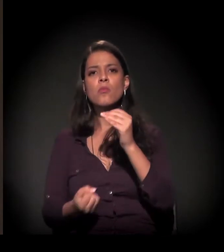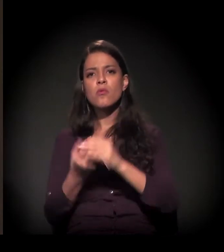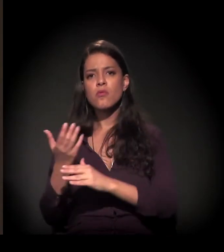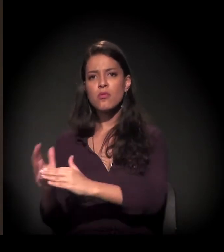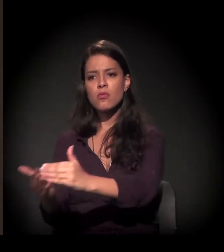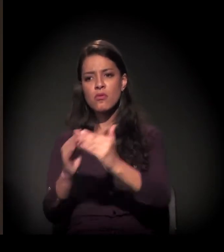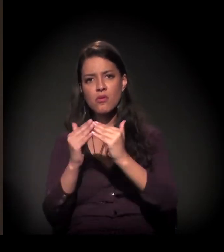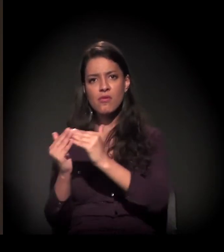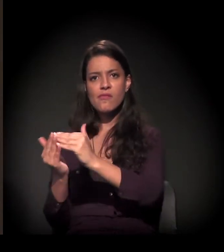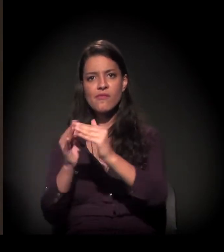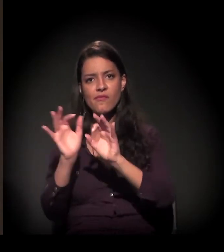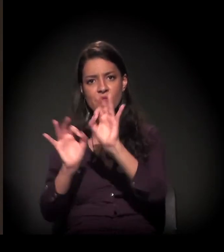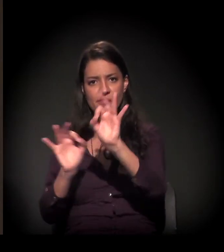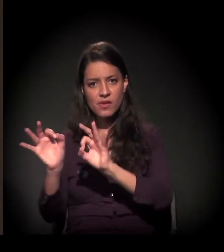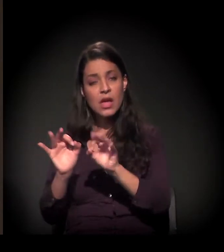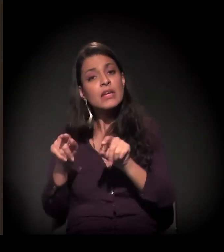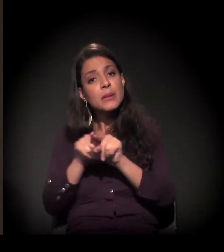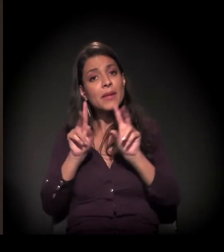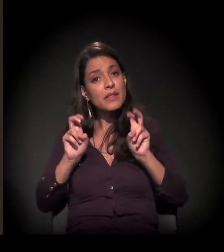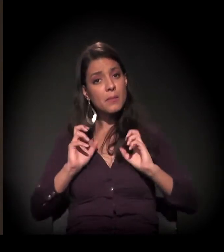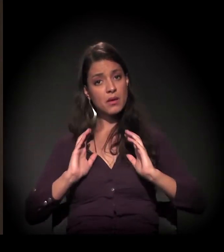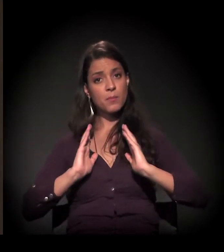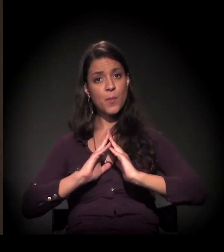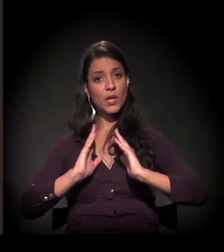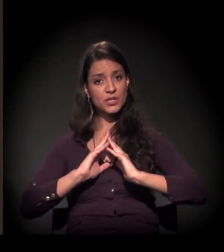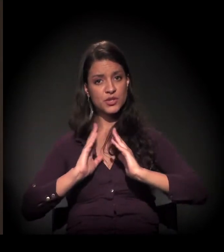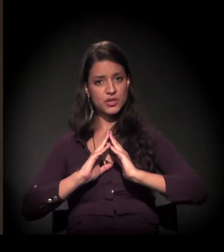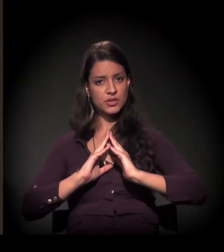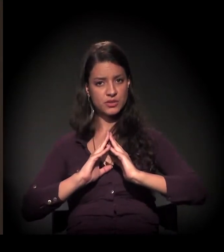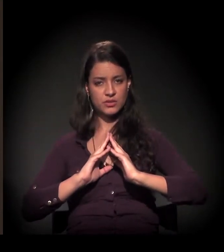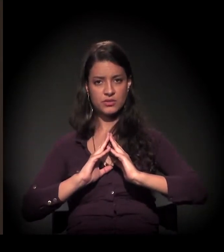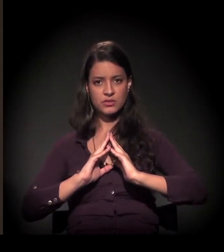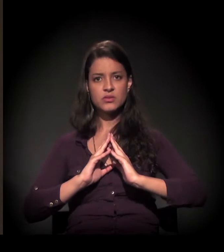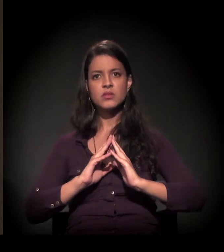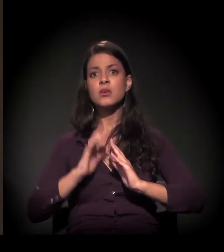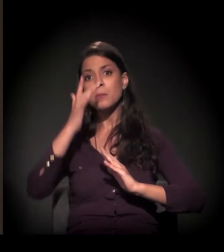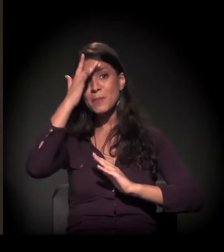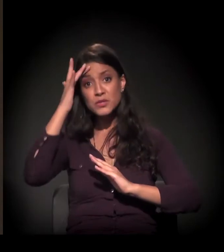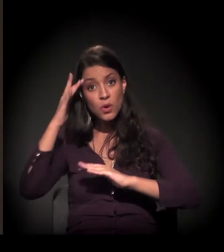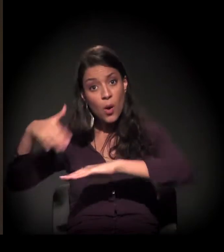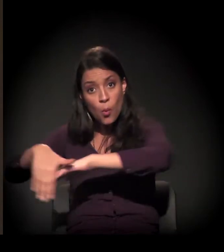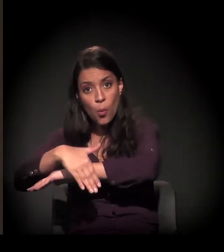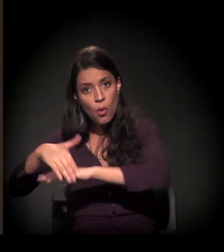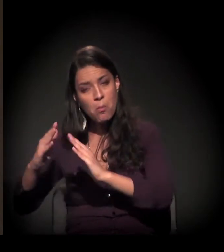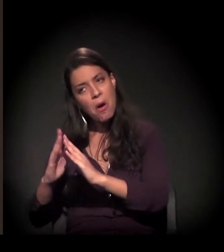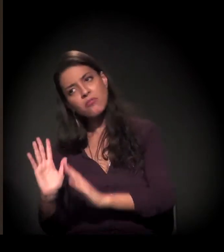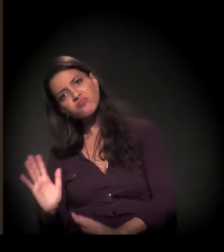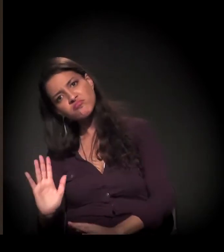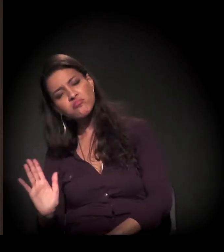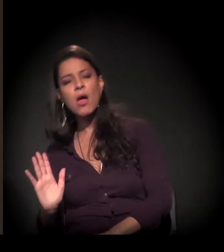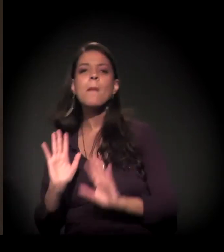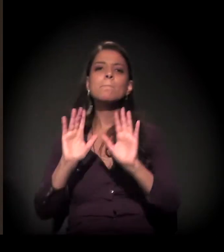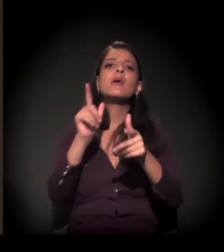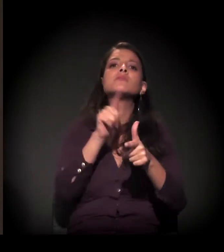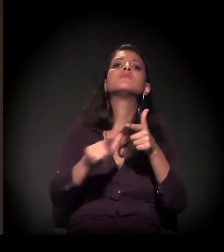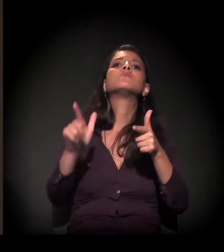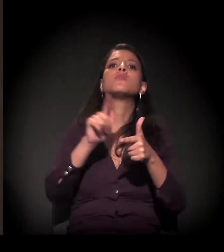e com a questão da moradia na cidade, não exatamente com as pessoas em situação de rua, mas com o problema do que significa